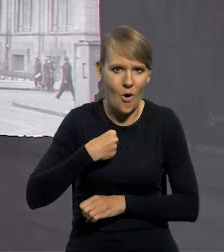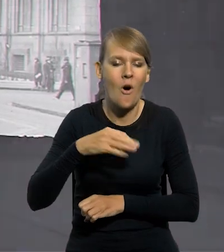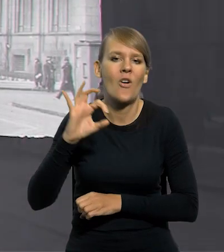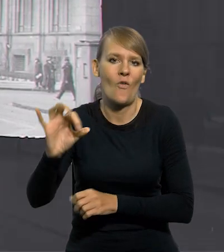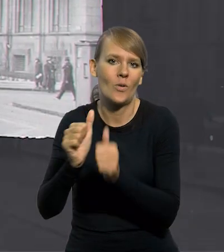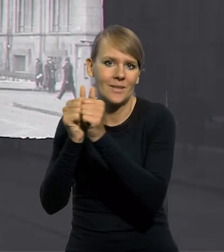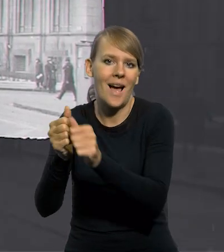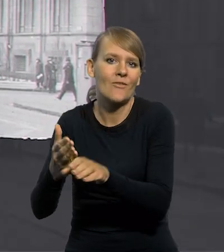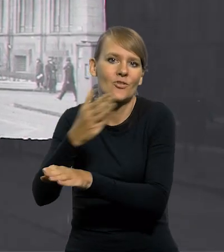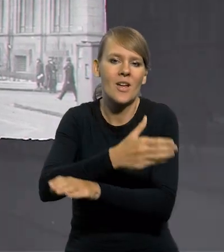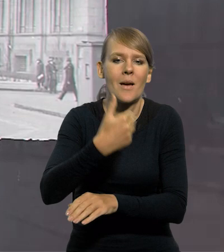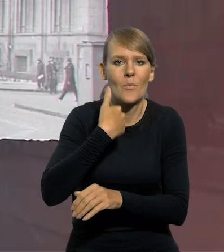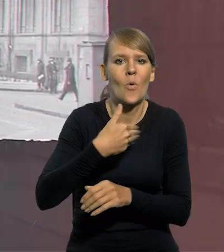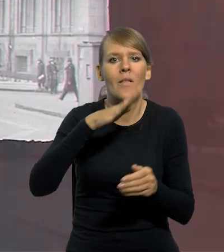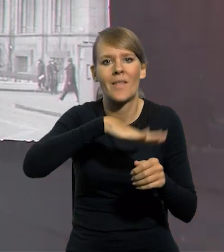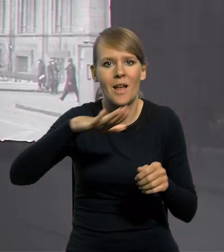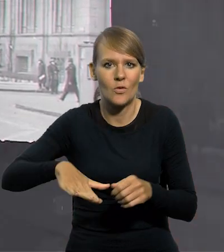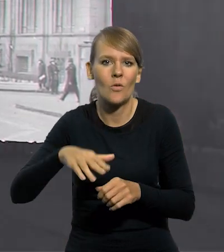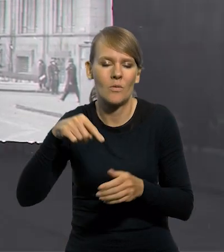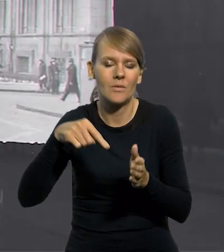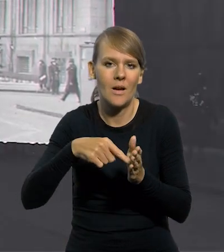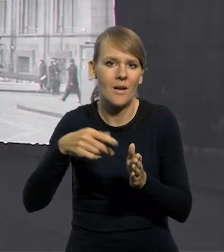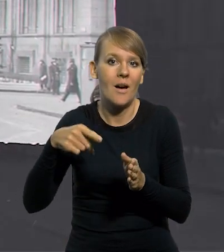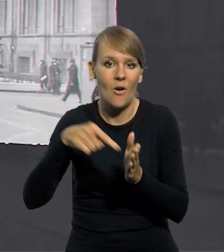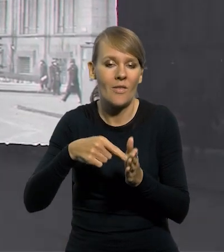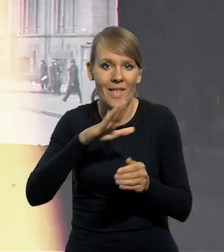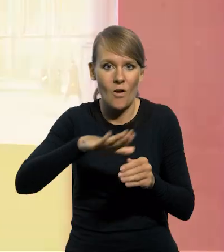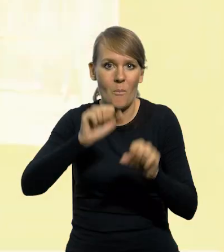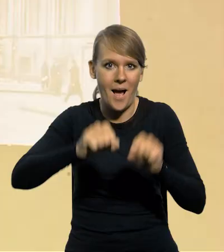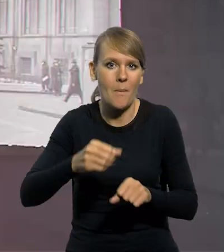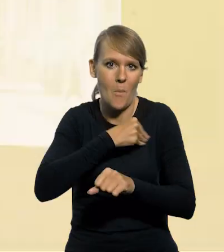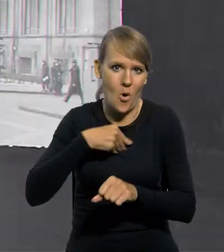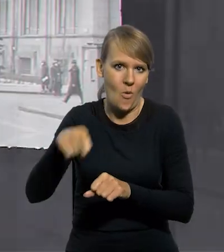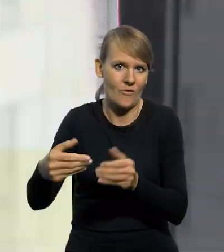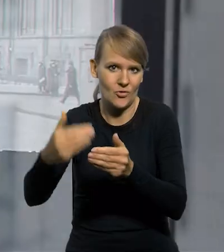poprzednik Narodowego Banku Polskiego. Bank Polski S.A. był spółką akcyjną.